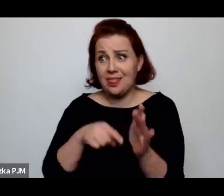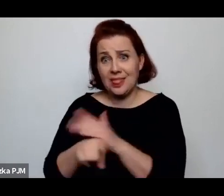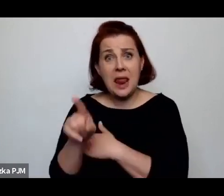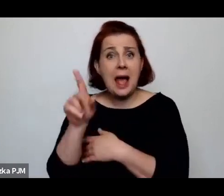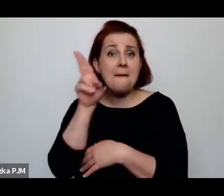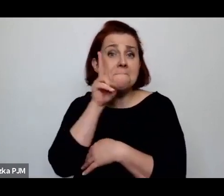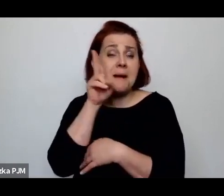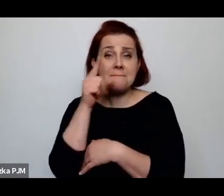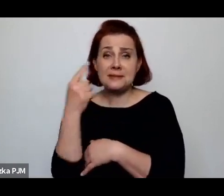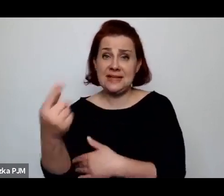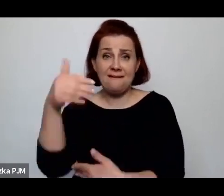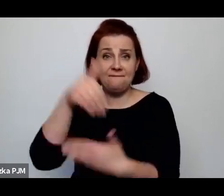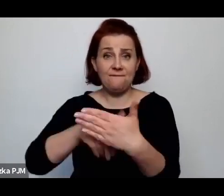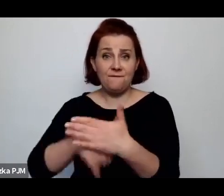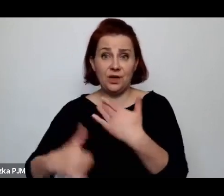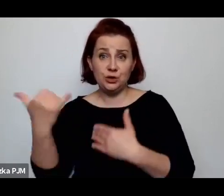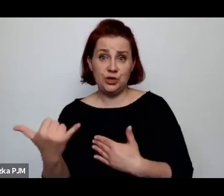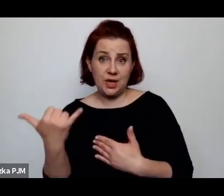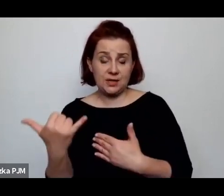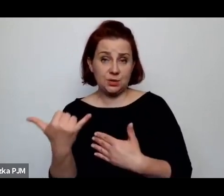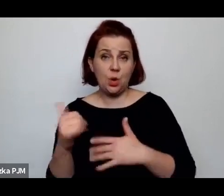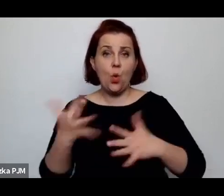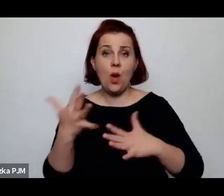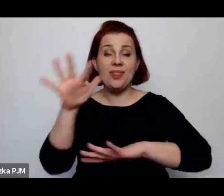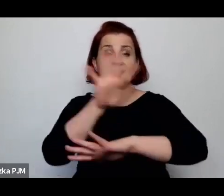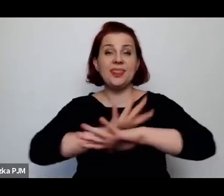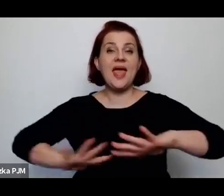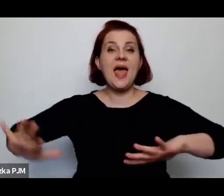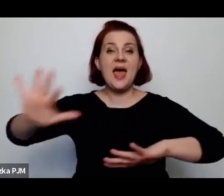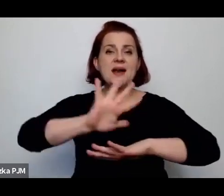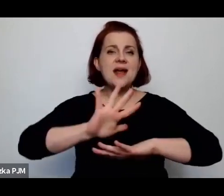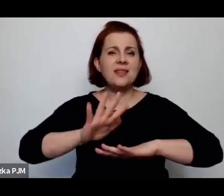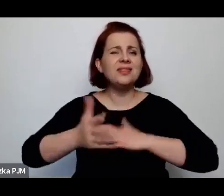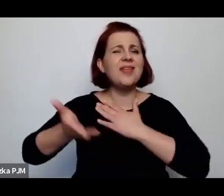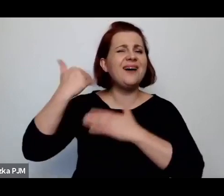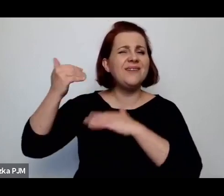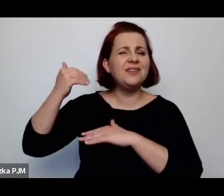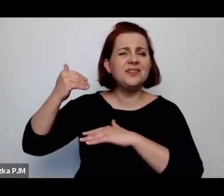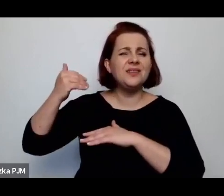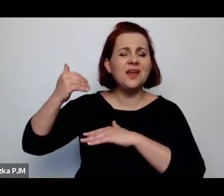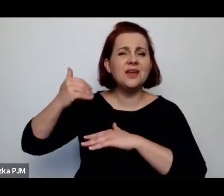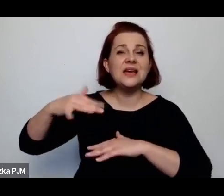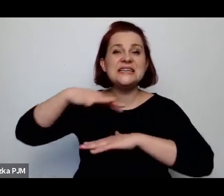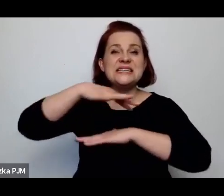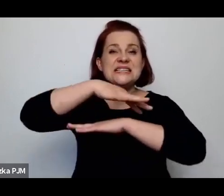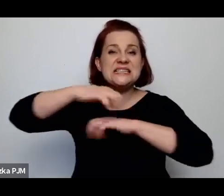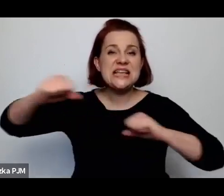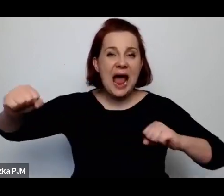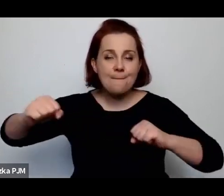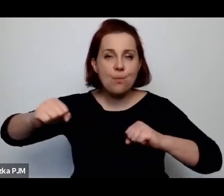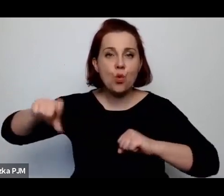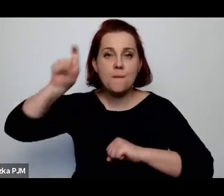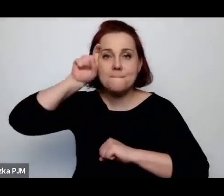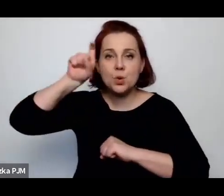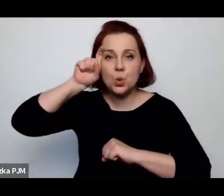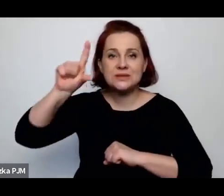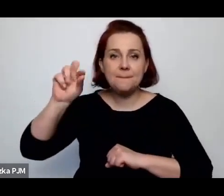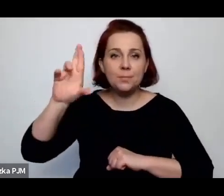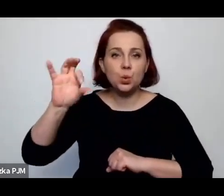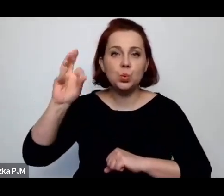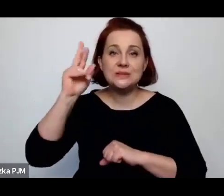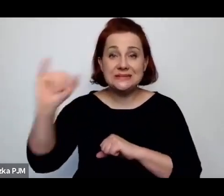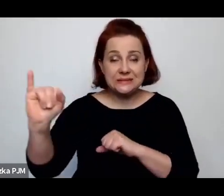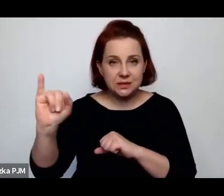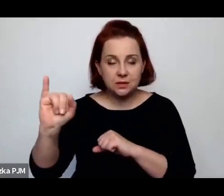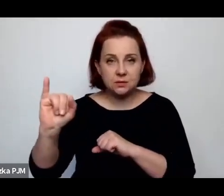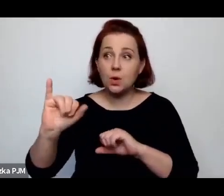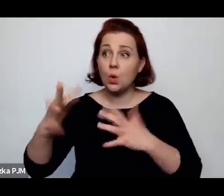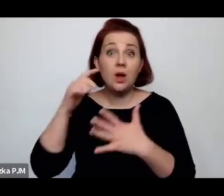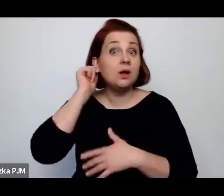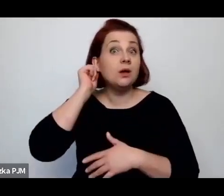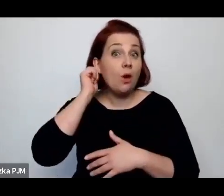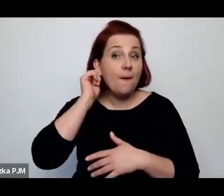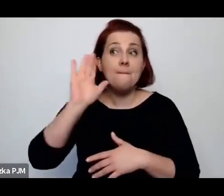czyli na terenie dawnego zaboru pruskiego, to wówczas te kobiety miały po prostu możliwości